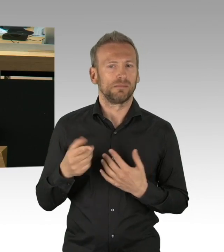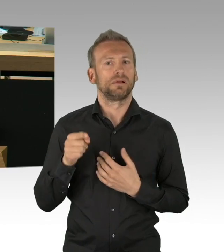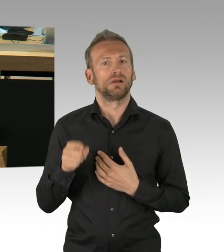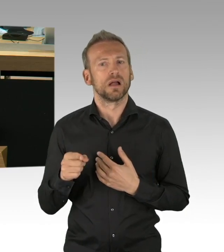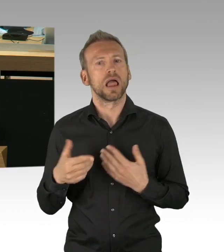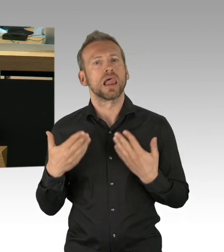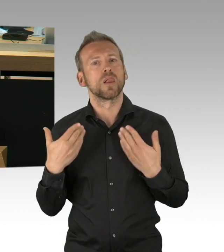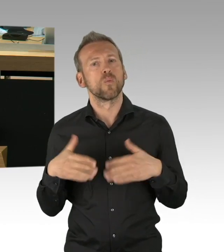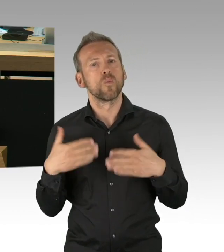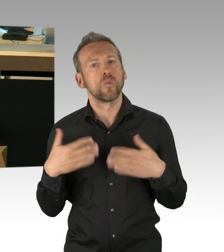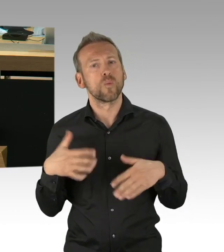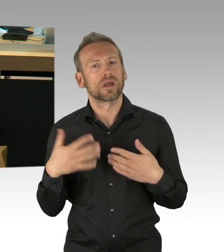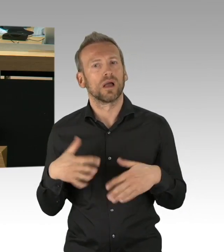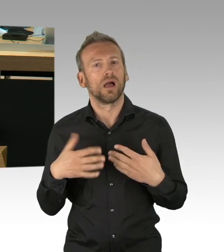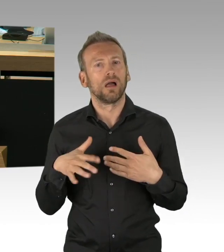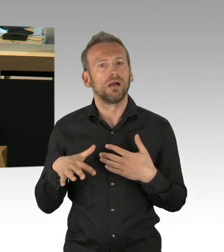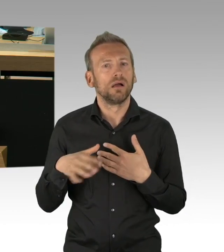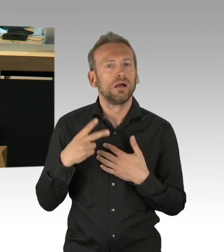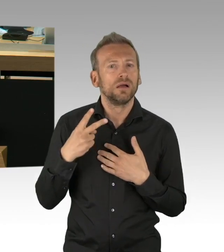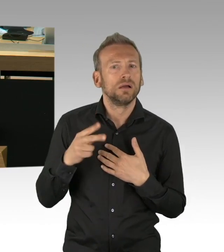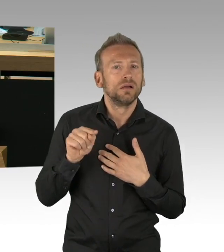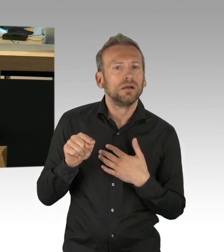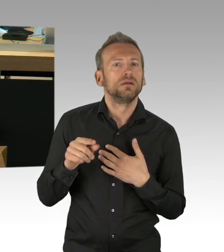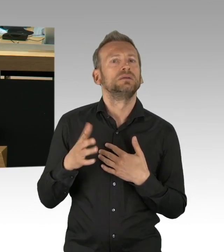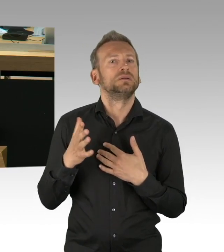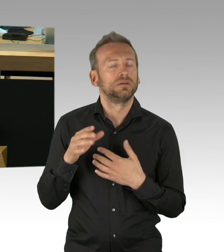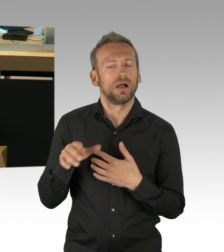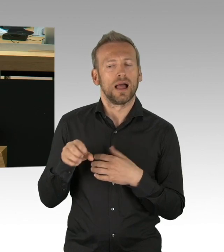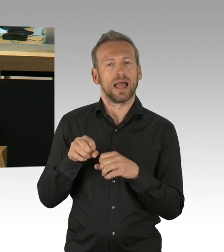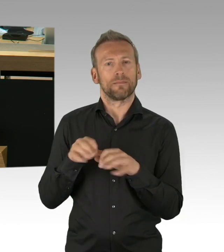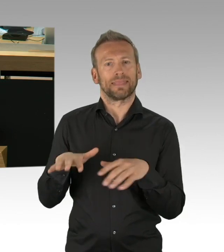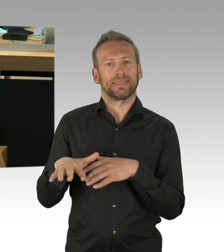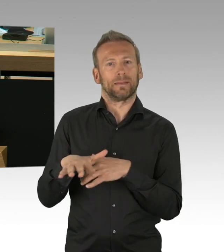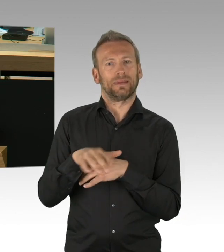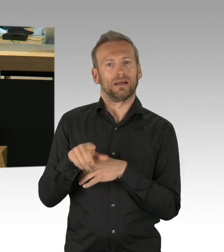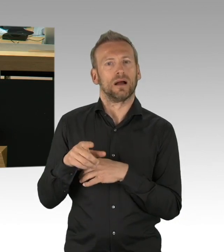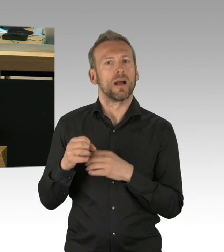der letzten Tage an und Sie sehen ganz genau, dass wir hier schon mit der Schule